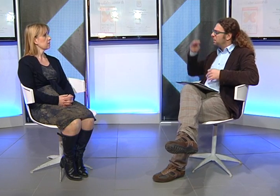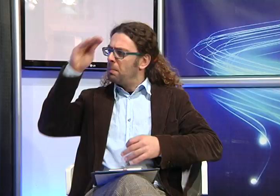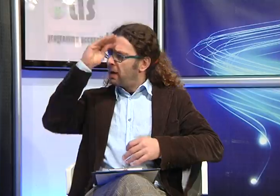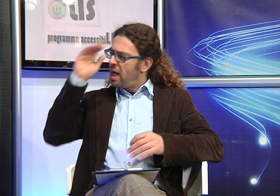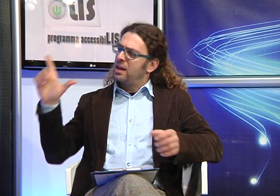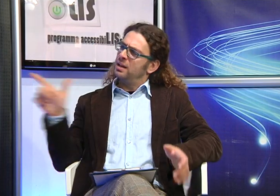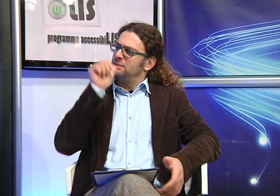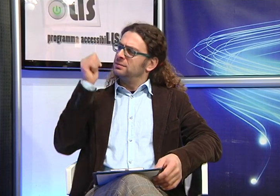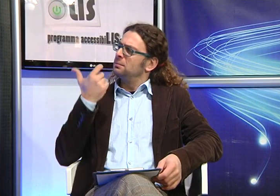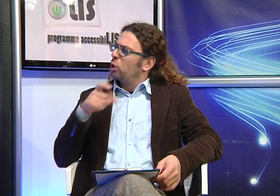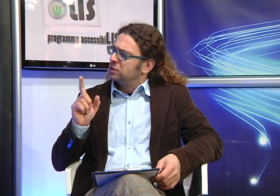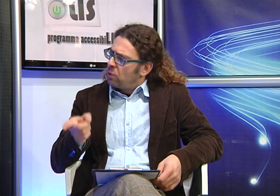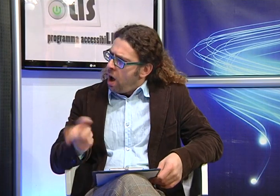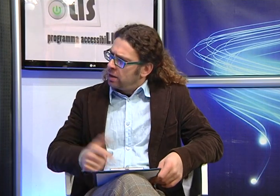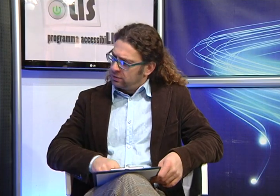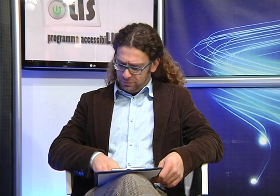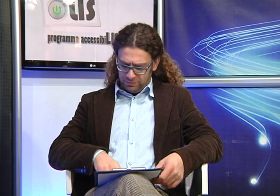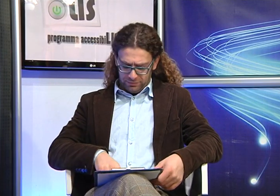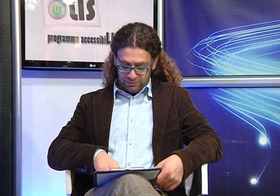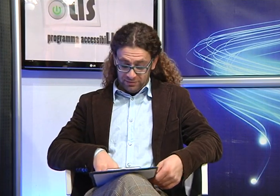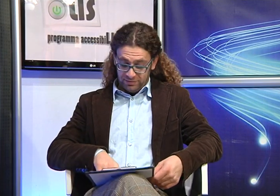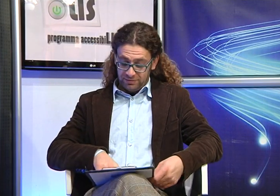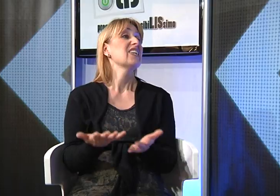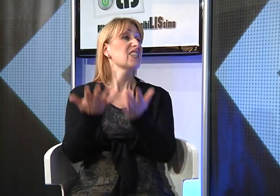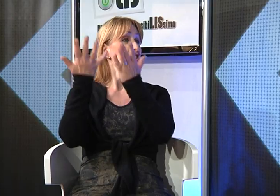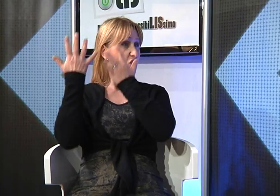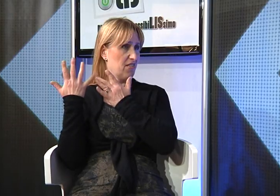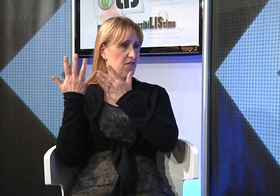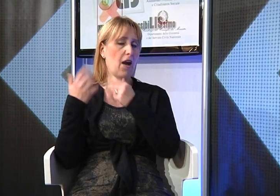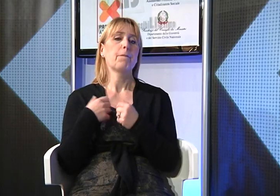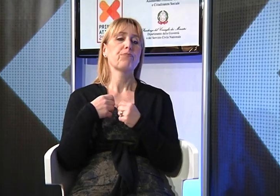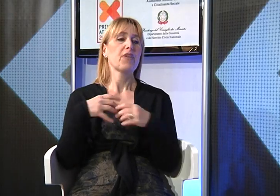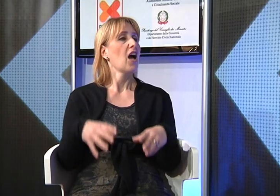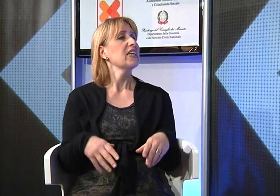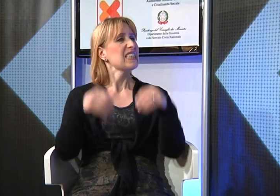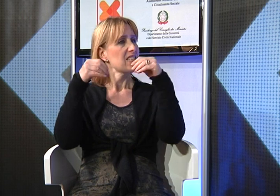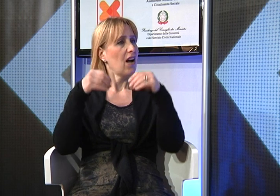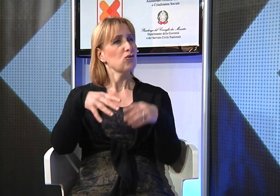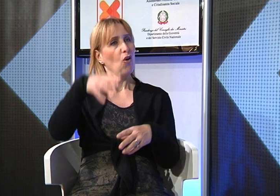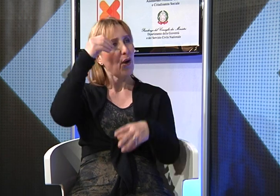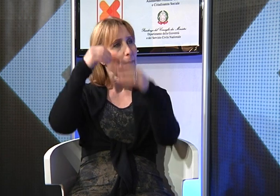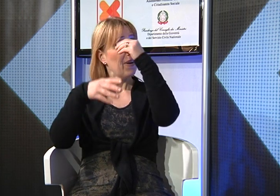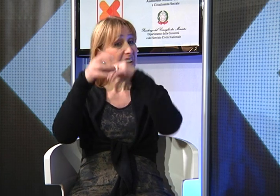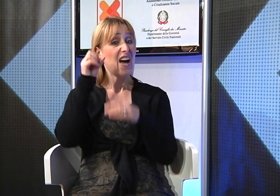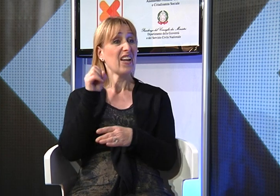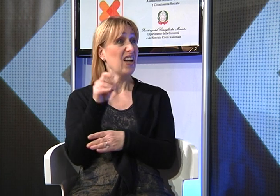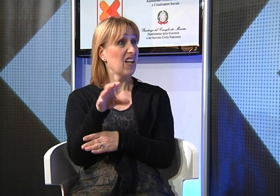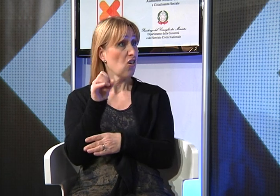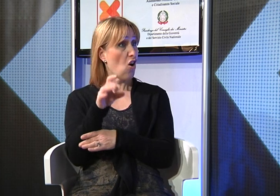Ma tu perchè hai deciso di imparare la Lingua dei Segni? Ho cominciato ad imparare la Lingua dei Segni 10 anni fa